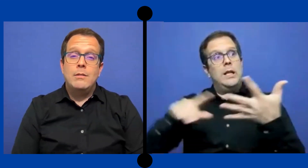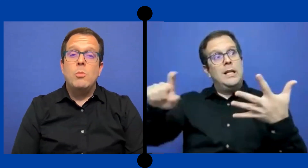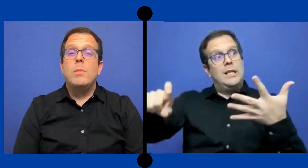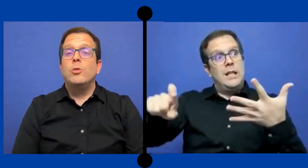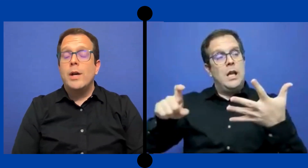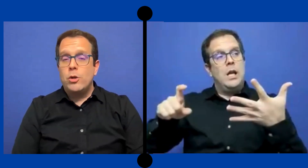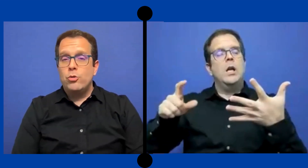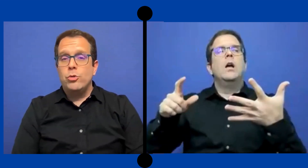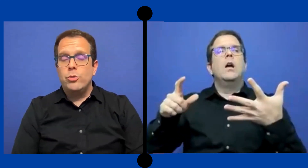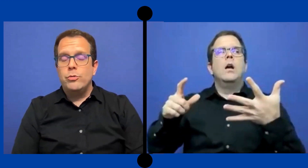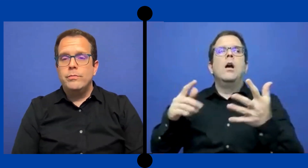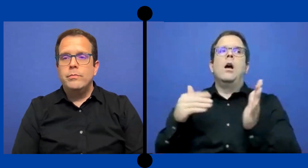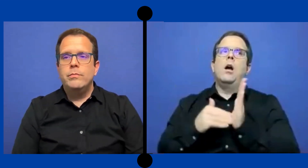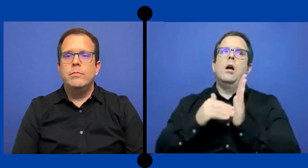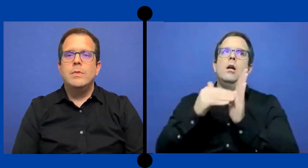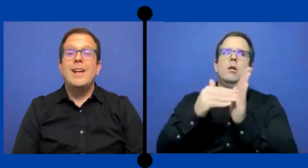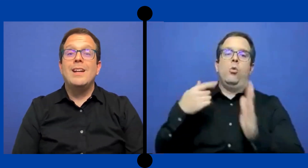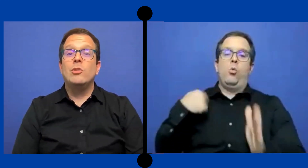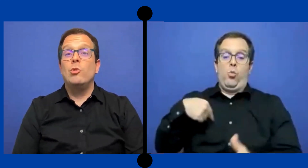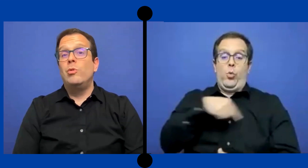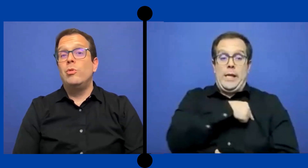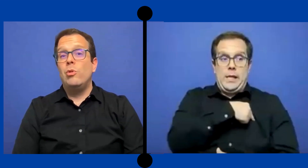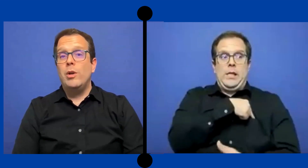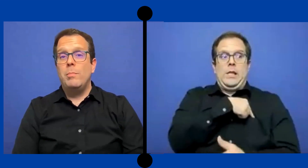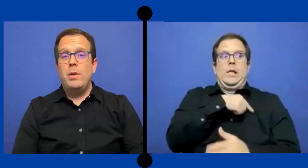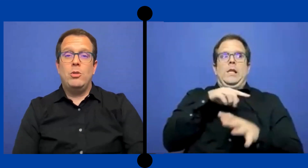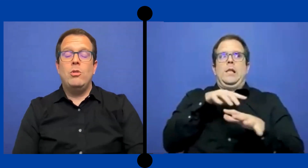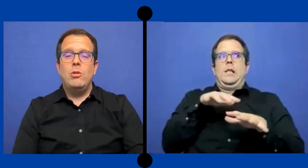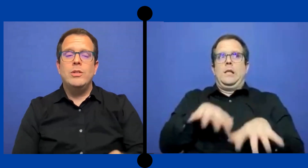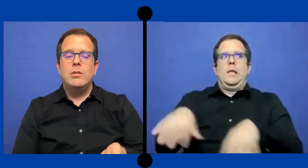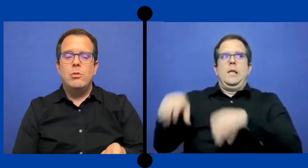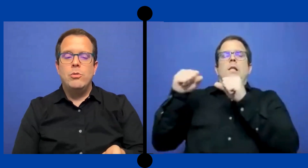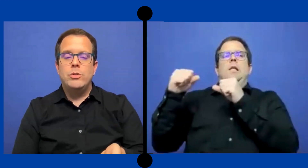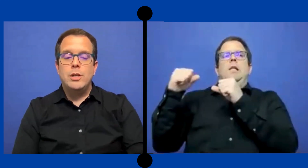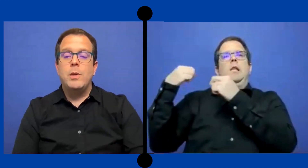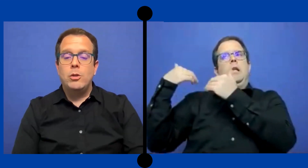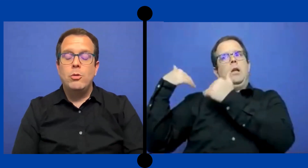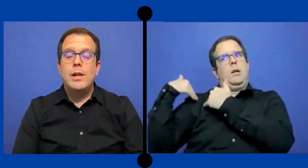tocar a nosotros. Ya que somos los expertos en la materia,